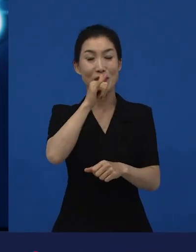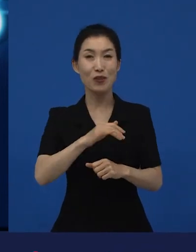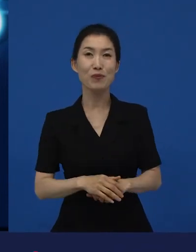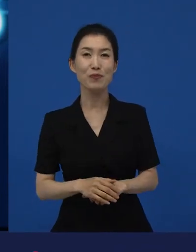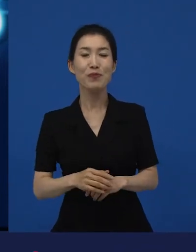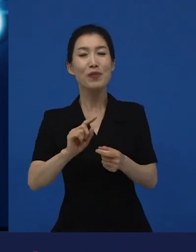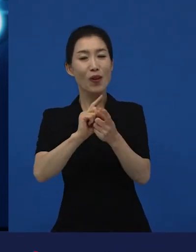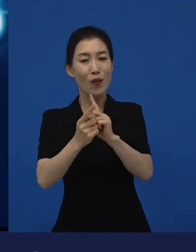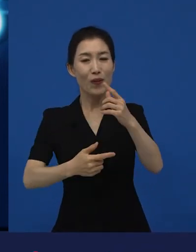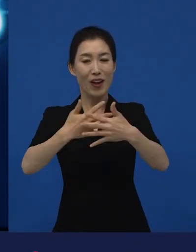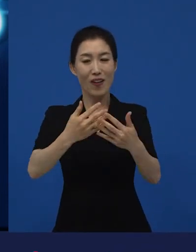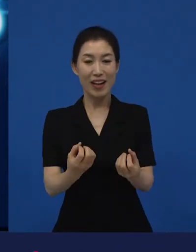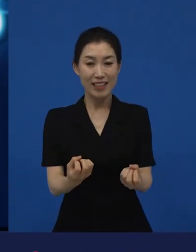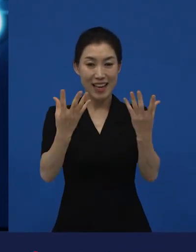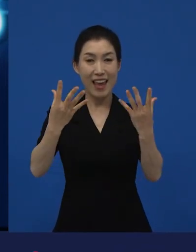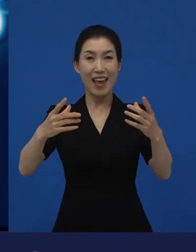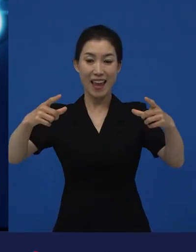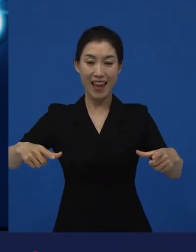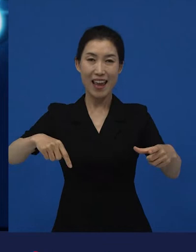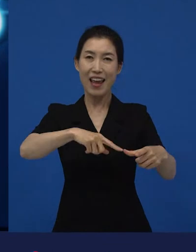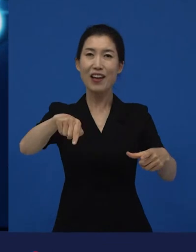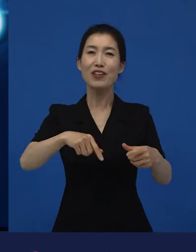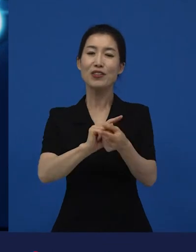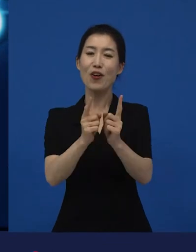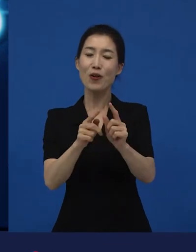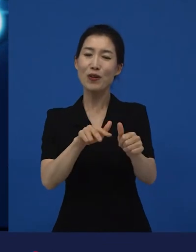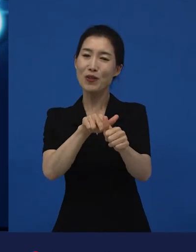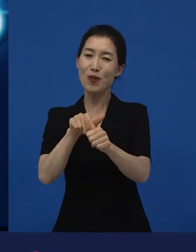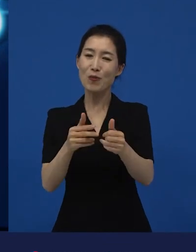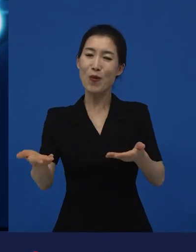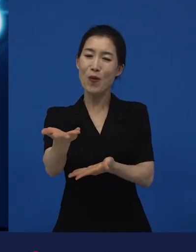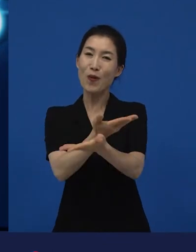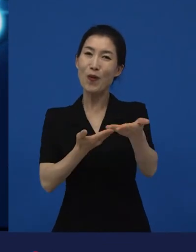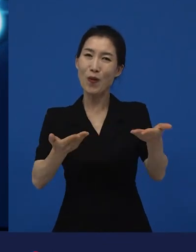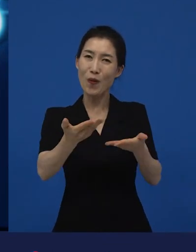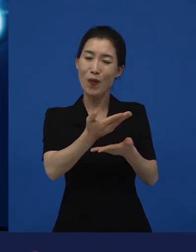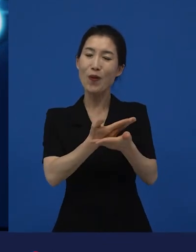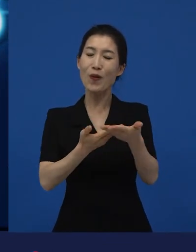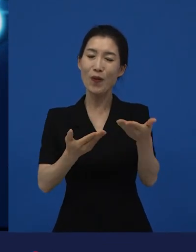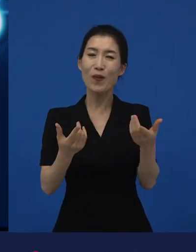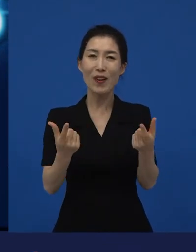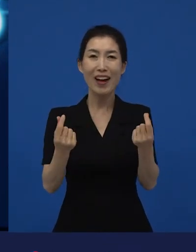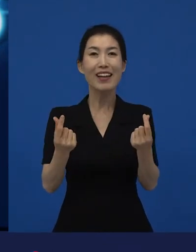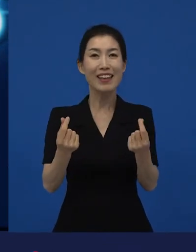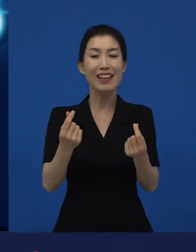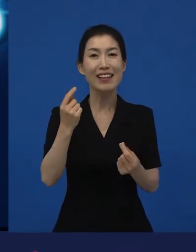영화제에서 서로 이렇게 교환하고 있는 어떤 피드백이랄까요?